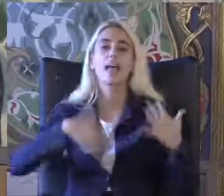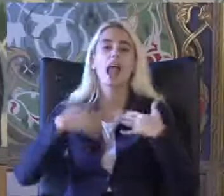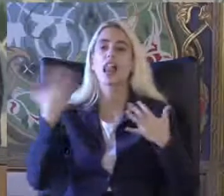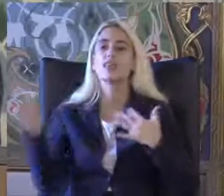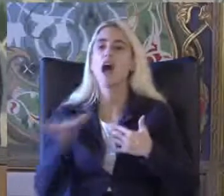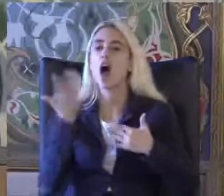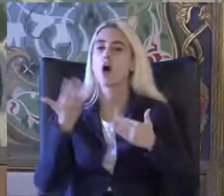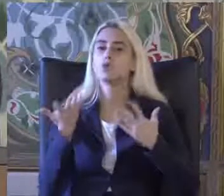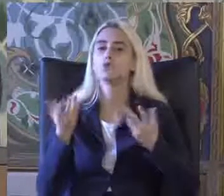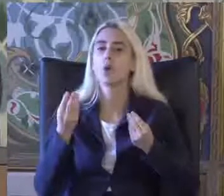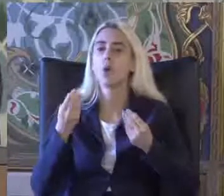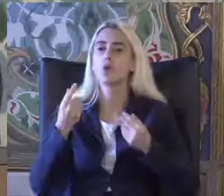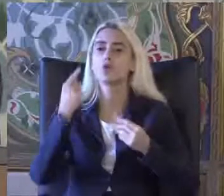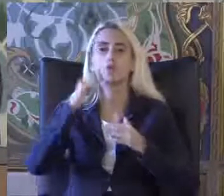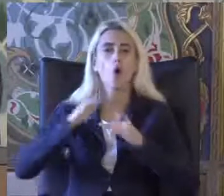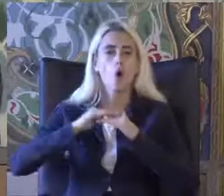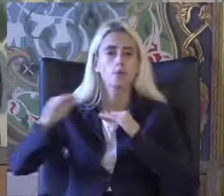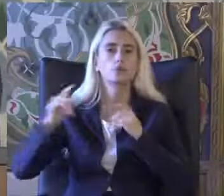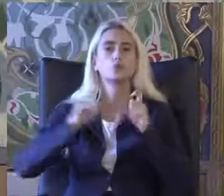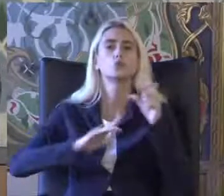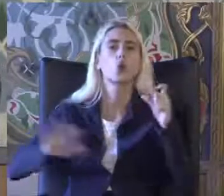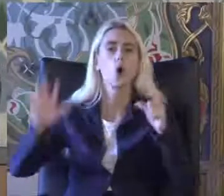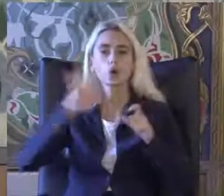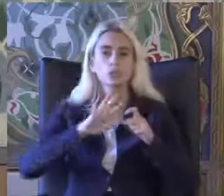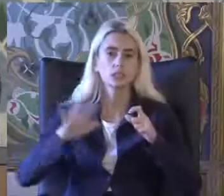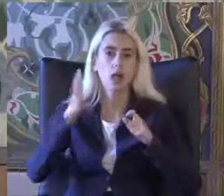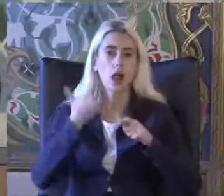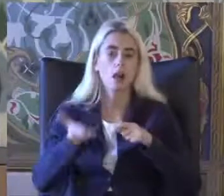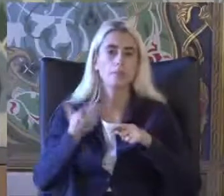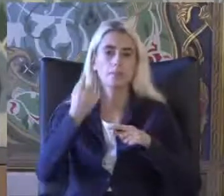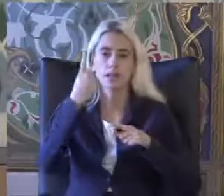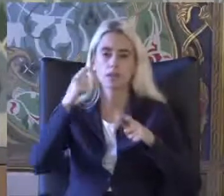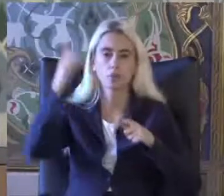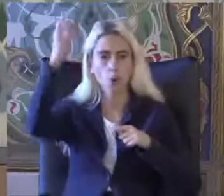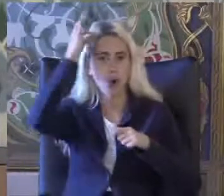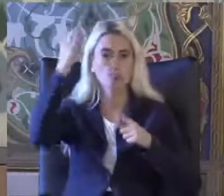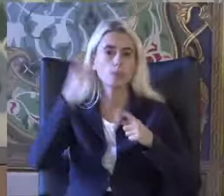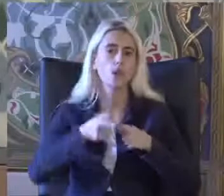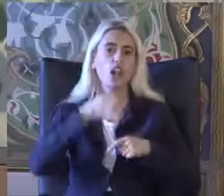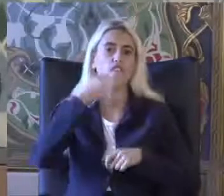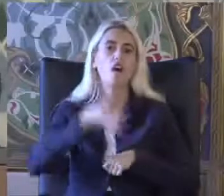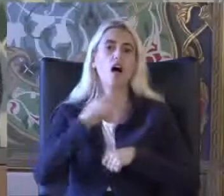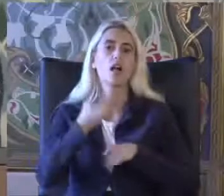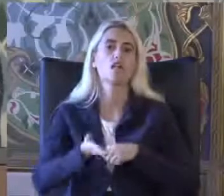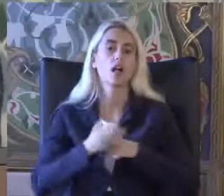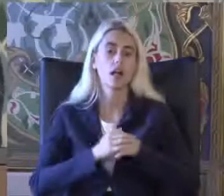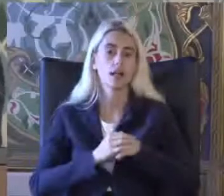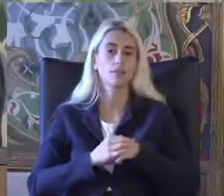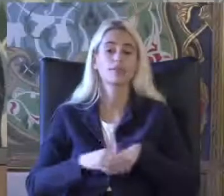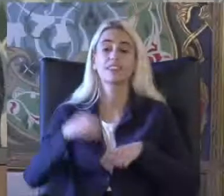Toplumsal Sosyal bir Konumu ifadeye Eğitiminde daha çok